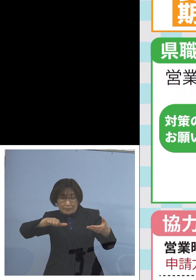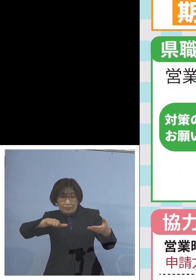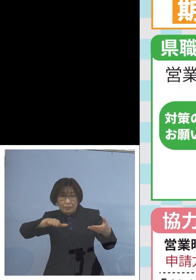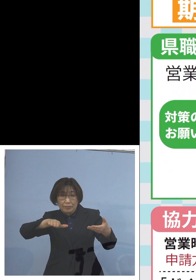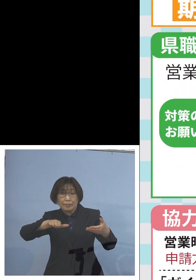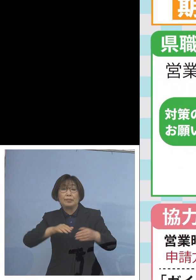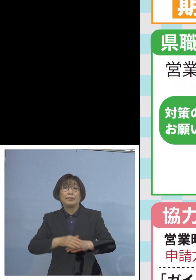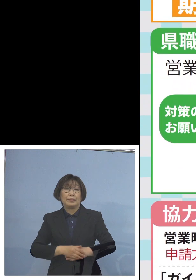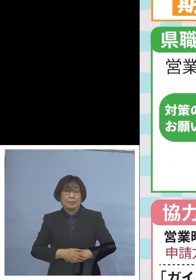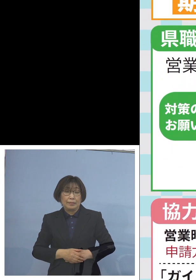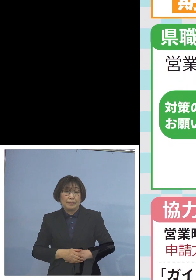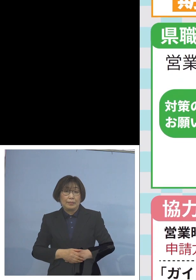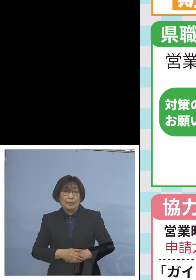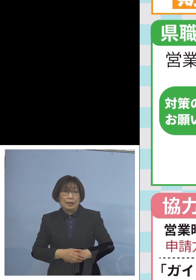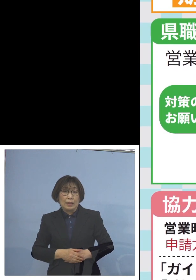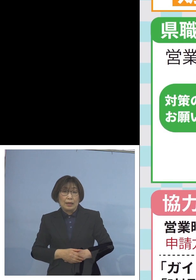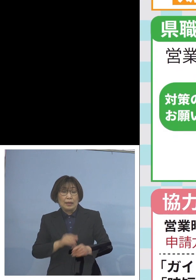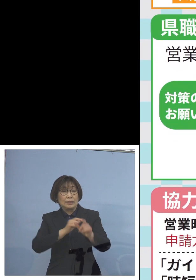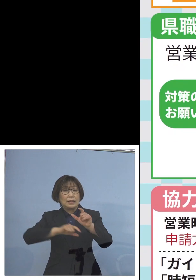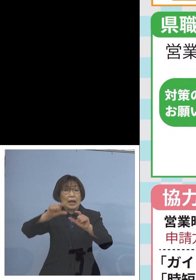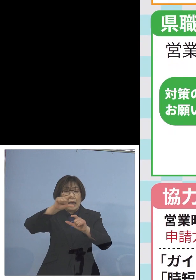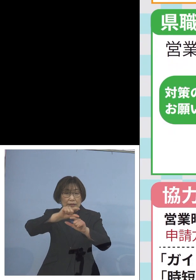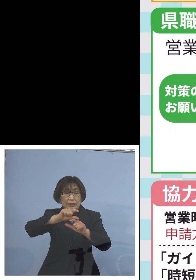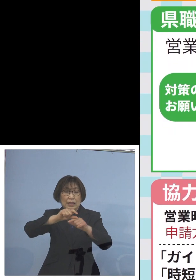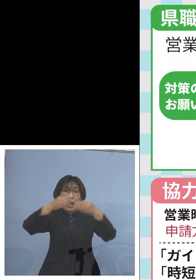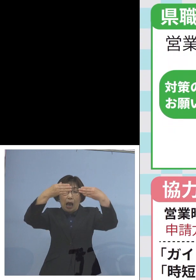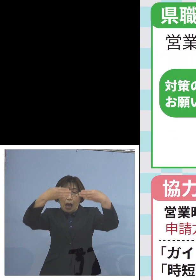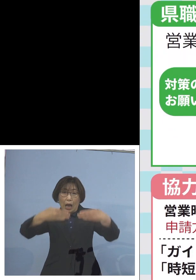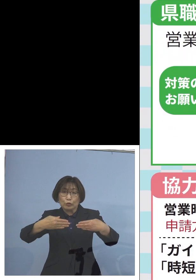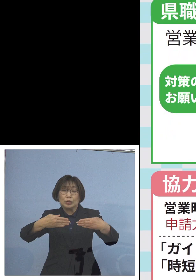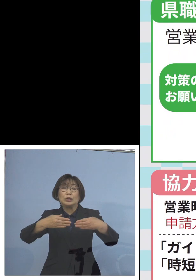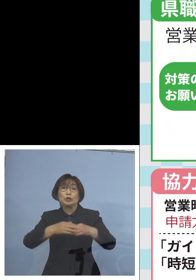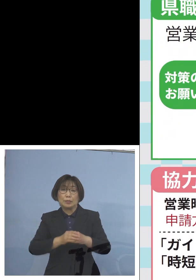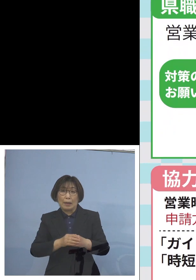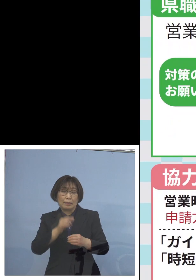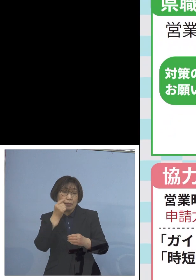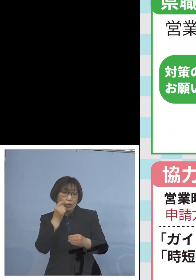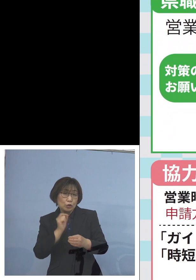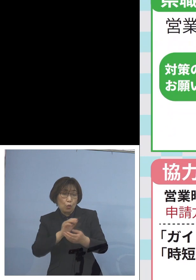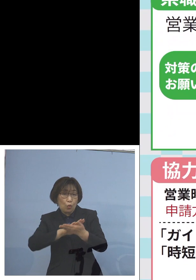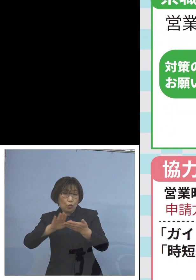さらにアクリル板の設置 あるいは消毒液の設置はもとよりのこと